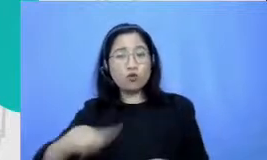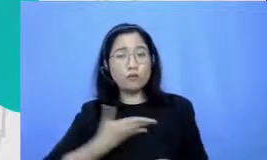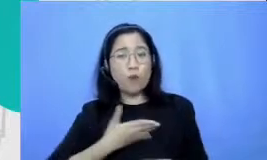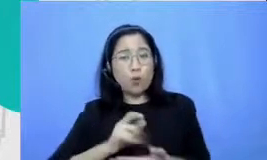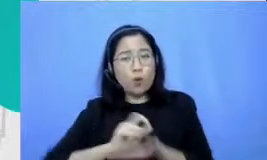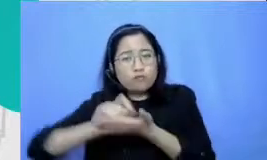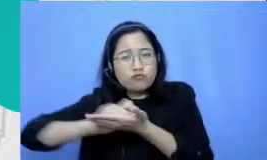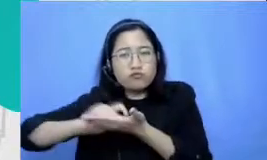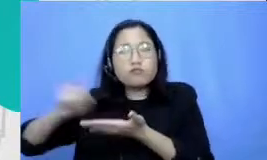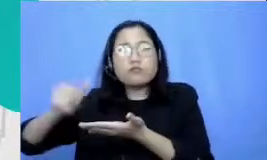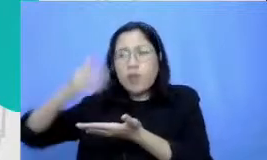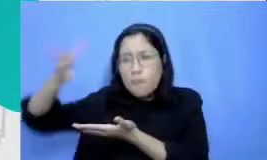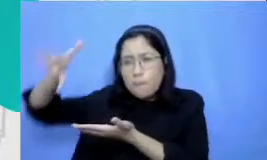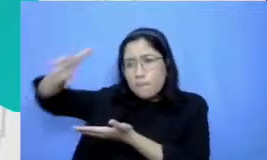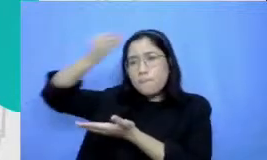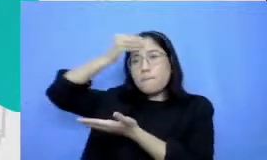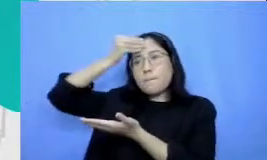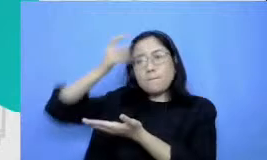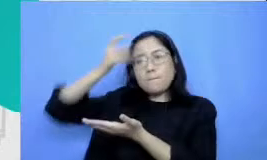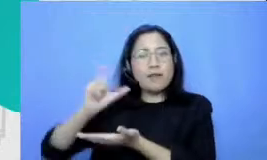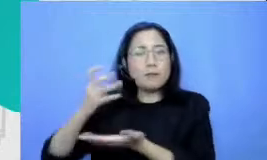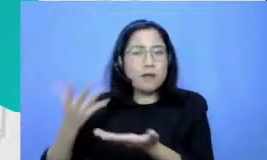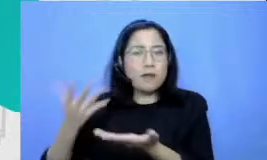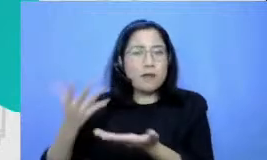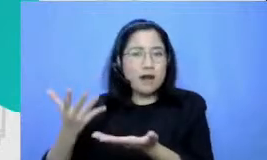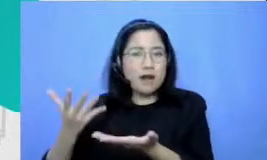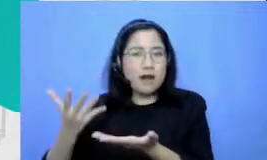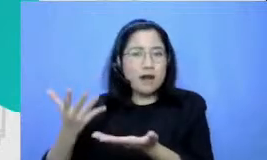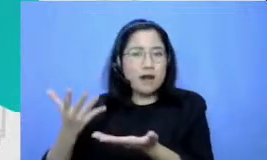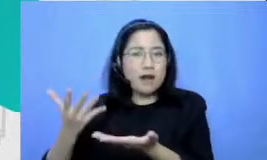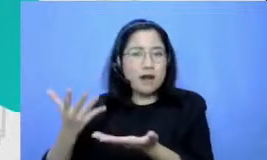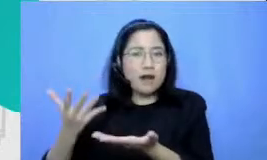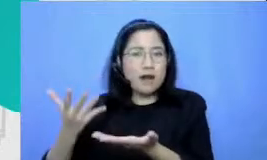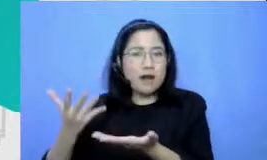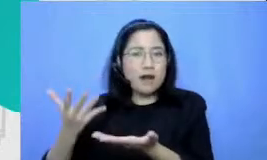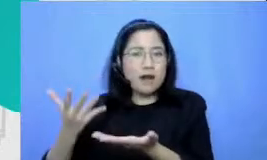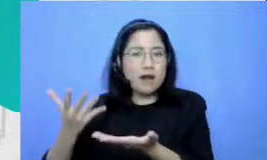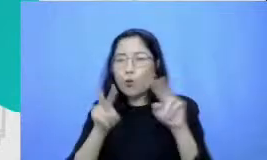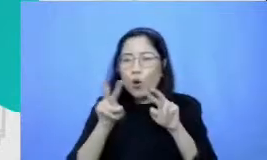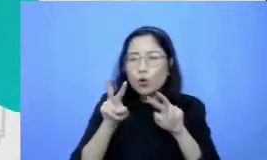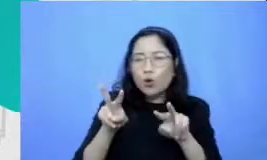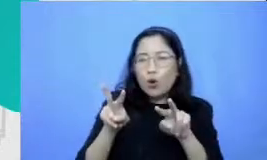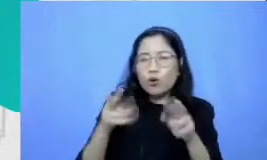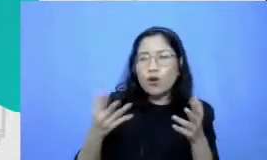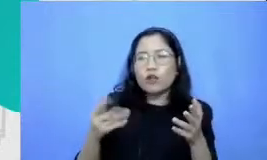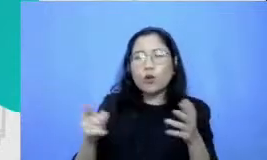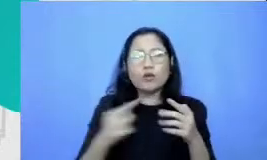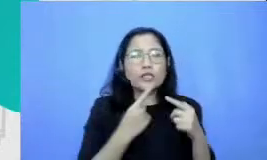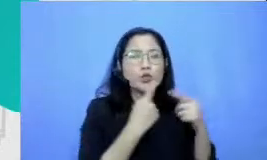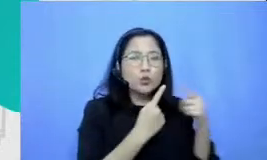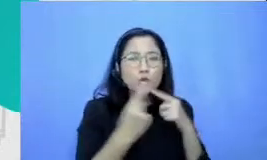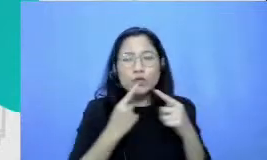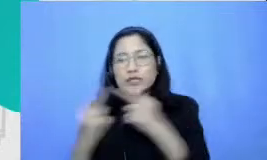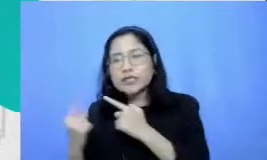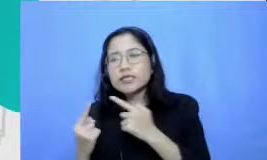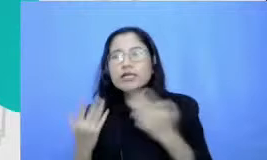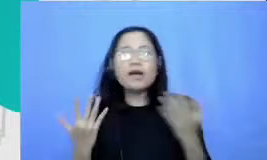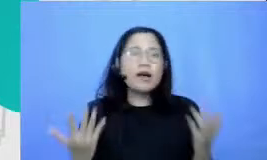materinya membaca kah menonton kah berdisk usi dengan temannya kah membuat mind map mind map